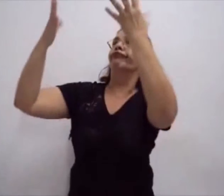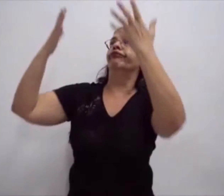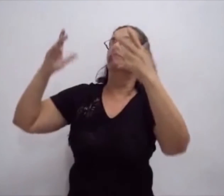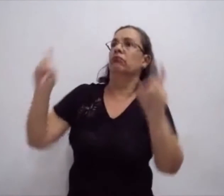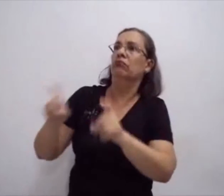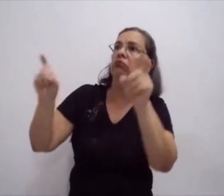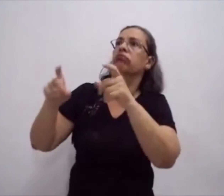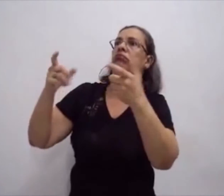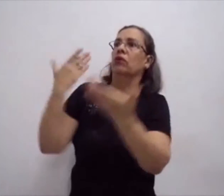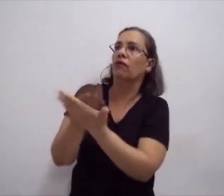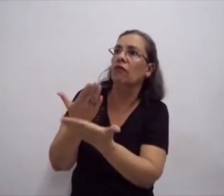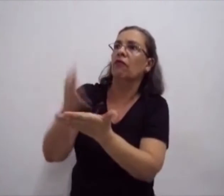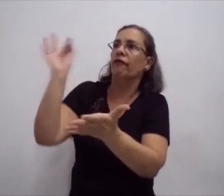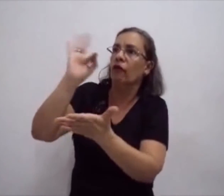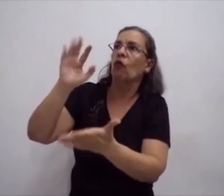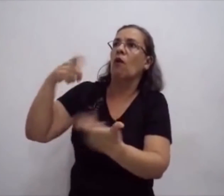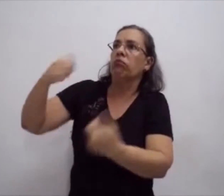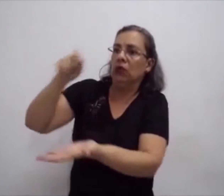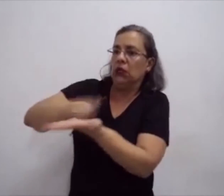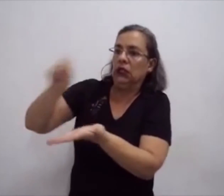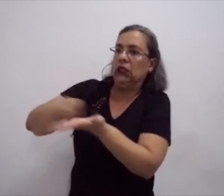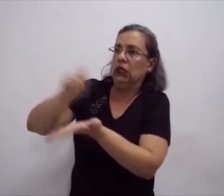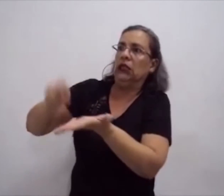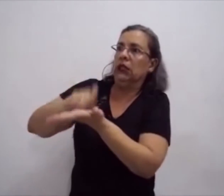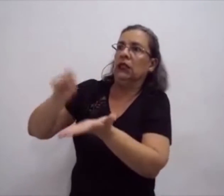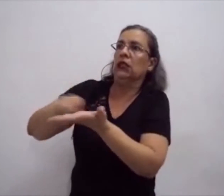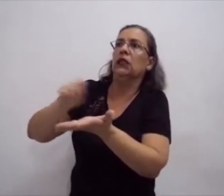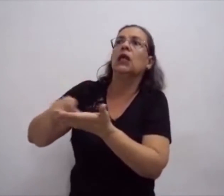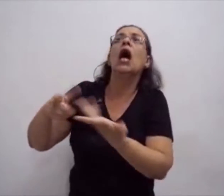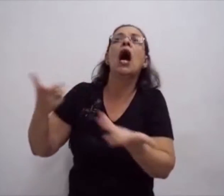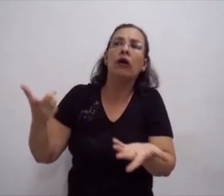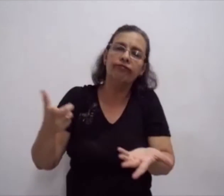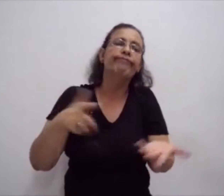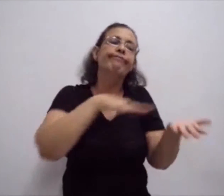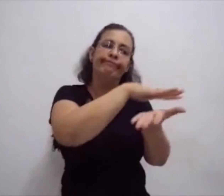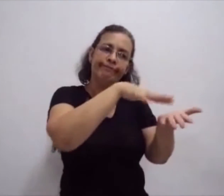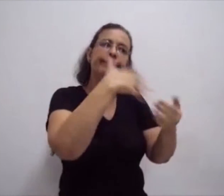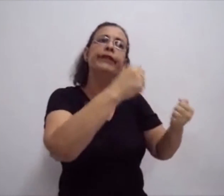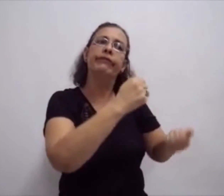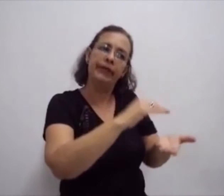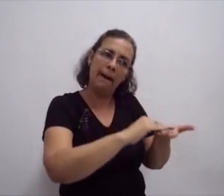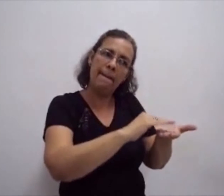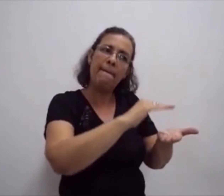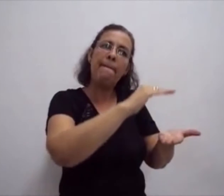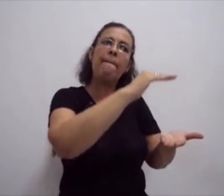Cursos presenciais, cursos a distância que tratam da estrita da língua de sinais.